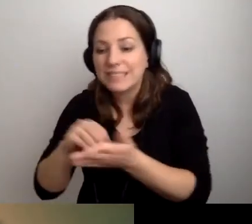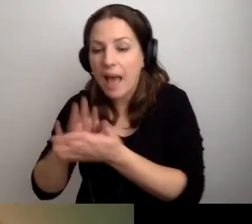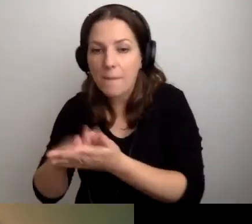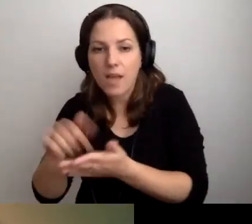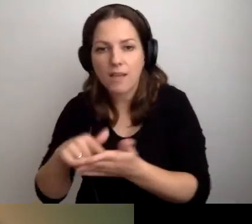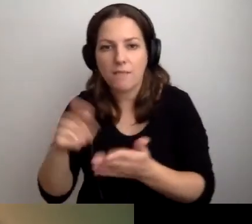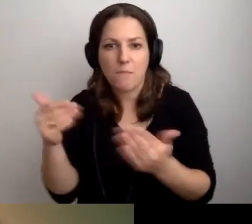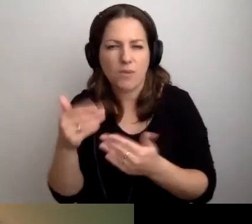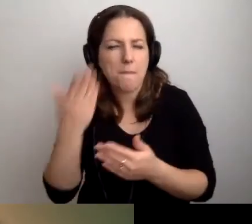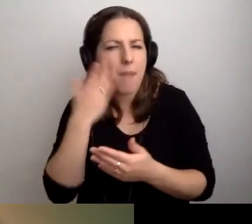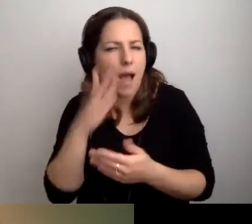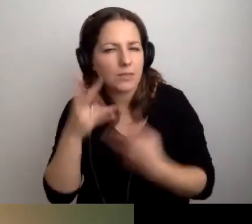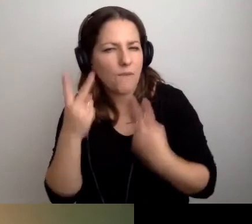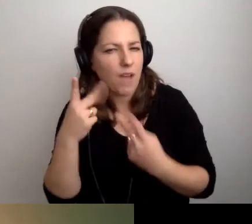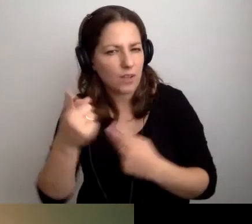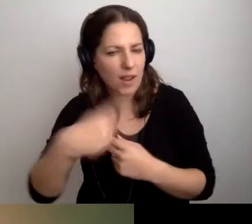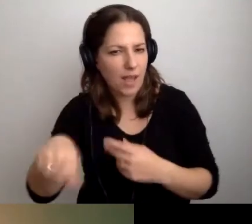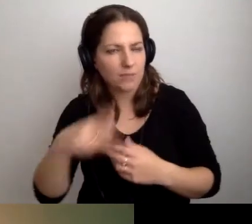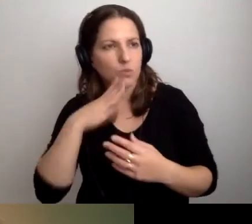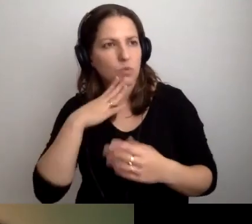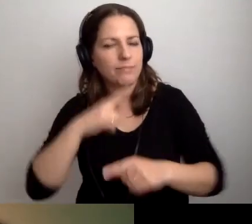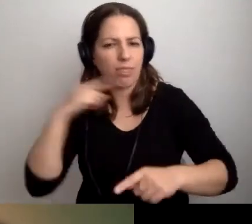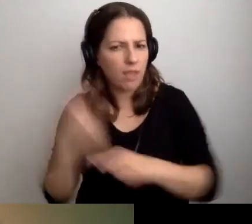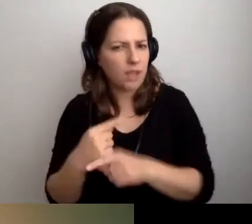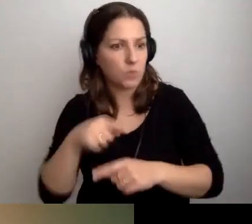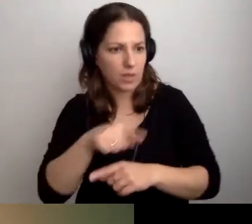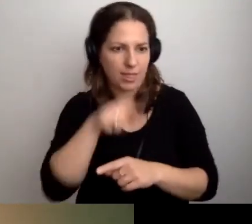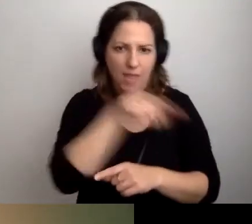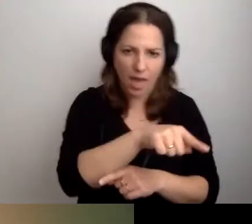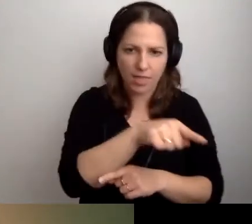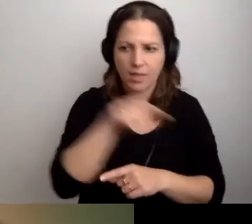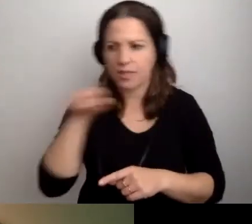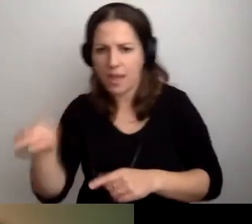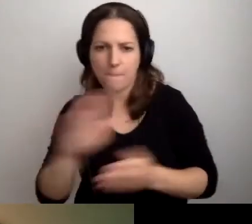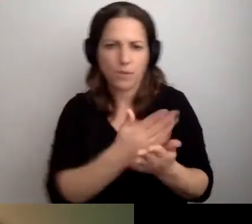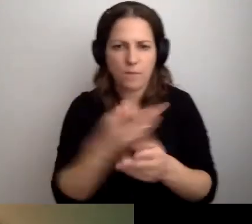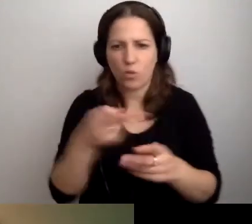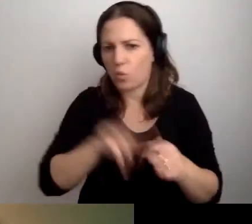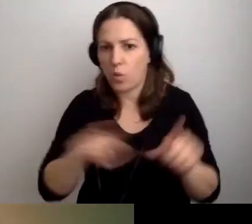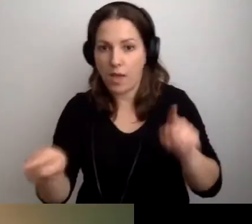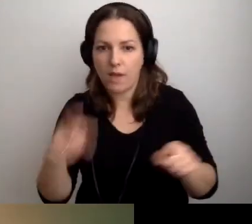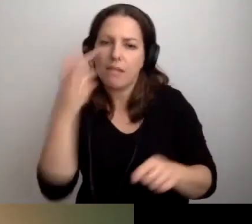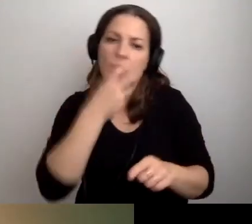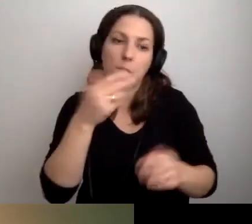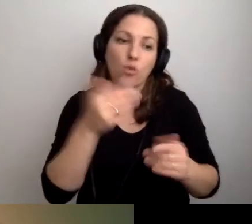to może determinować, czy pójdą na ten, czy inny przedmiot. Może interesuje ich jedno i drugie.